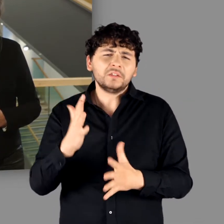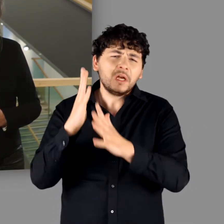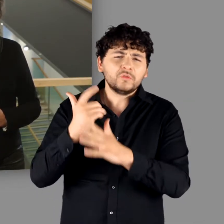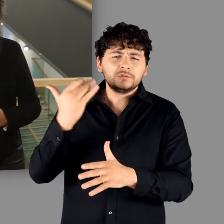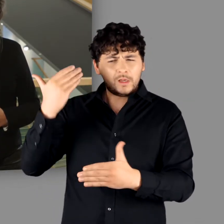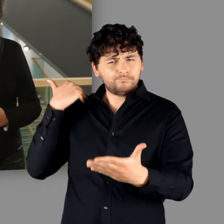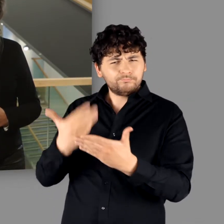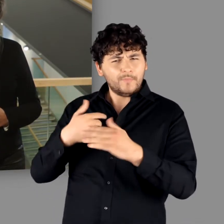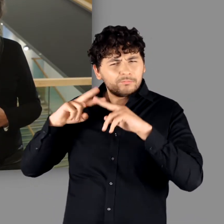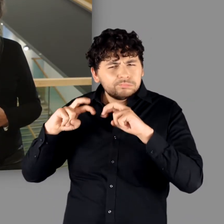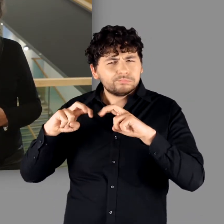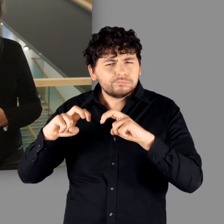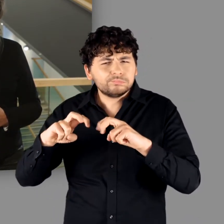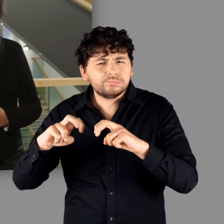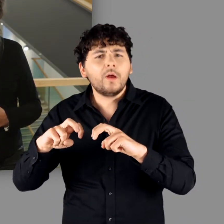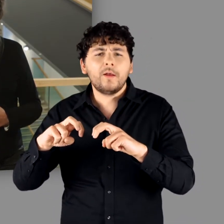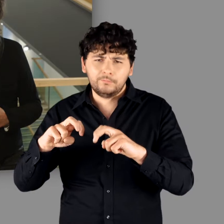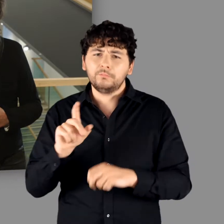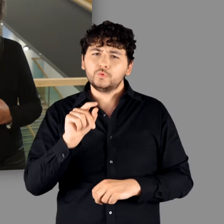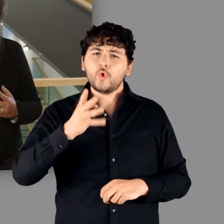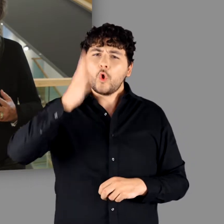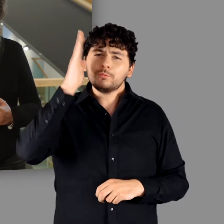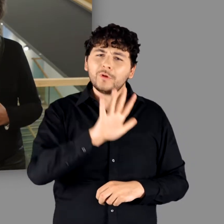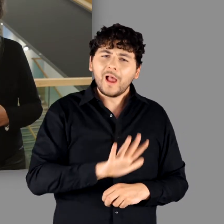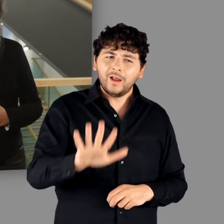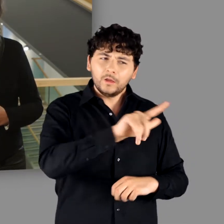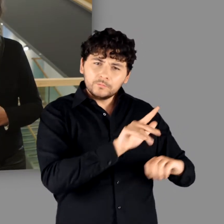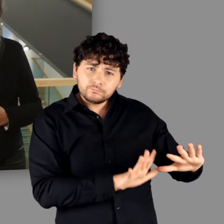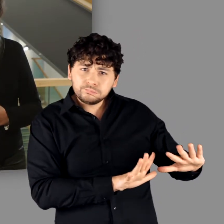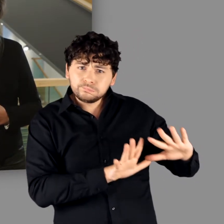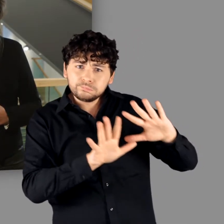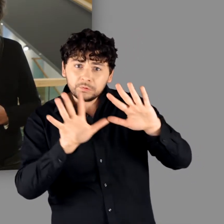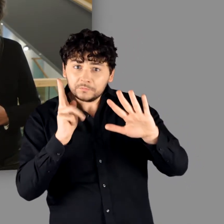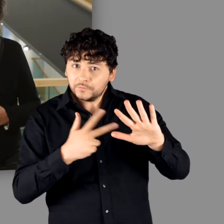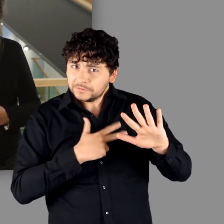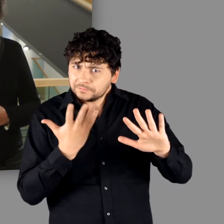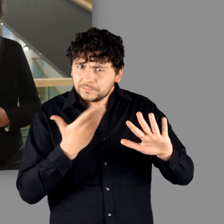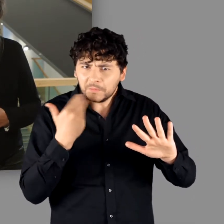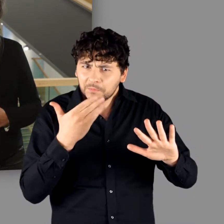dass von einer tiefgreifenden Romanisierung der „Germania“ vielfach nicht die Rede sein kann